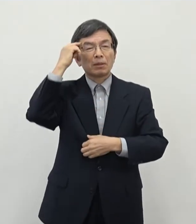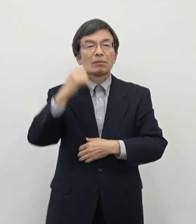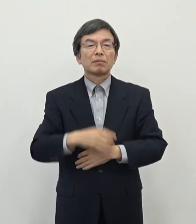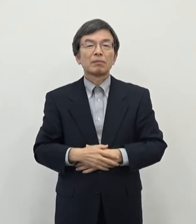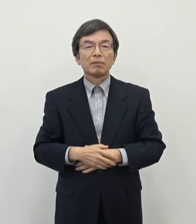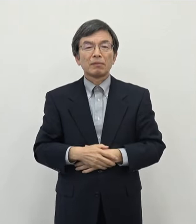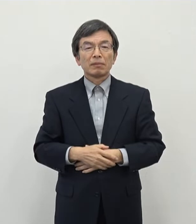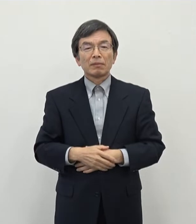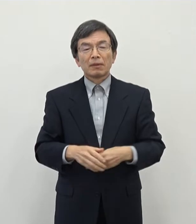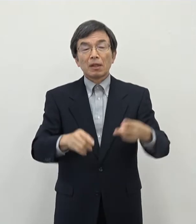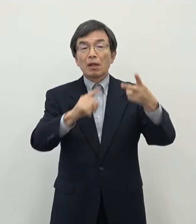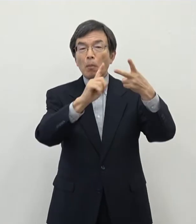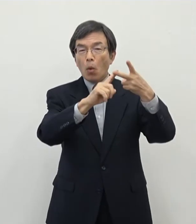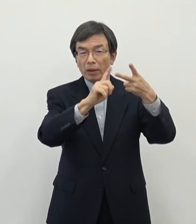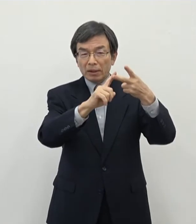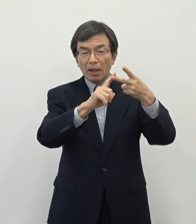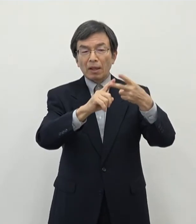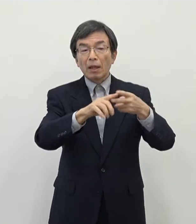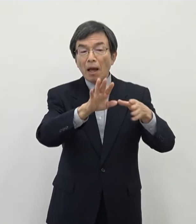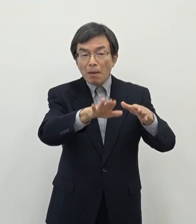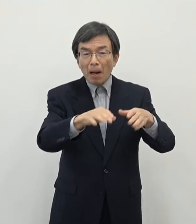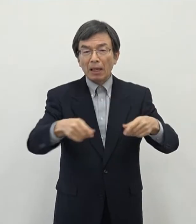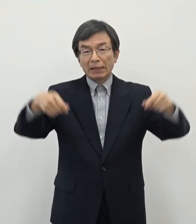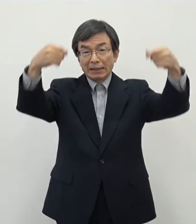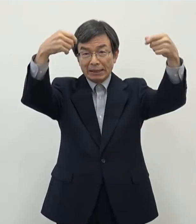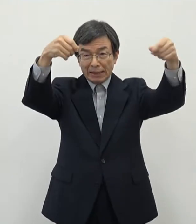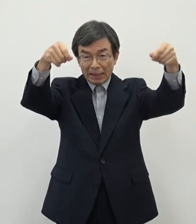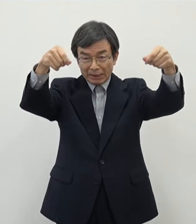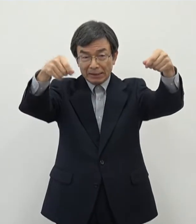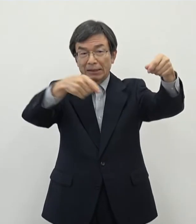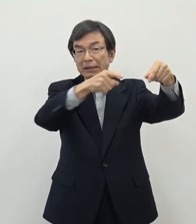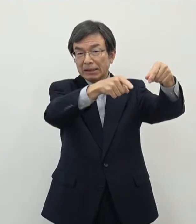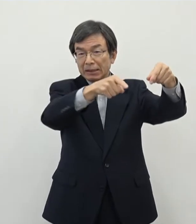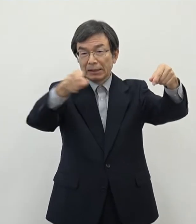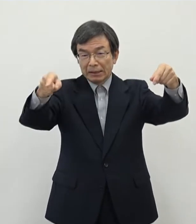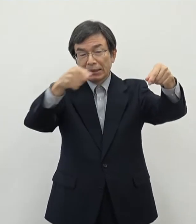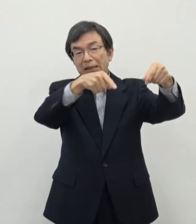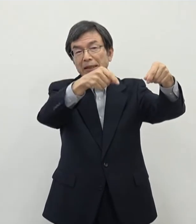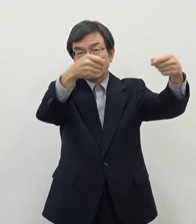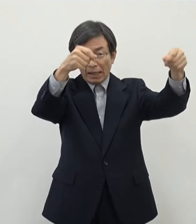ちょっと今日はチラシを方に種類を区別しておりますがもう一つのチラシの方でございます